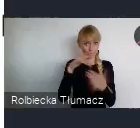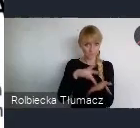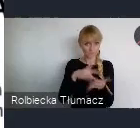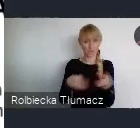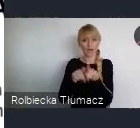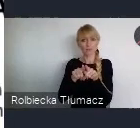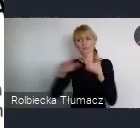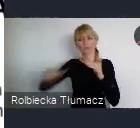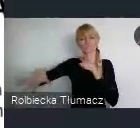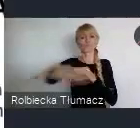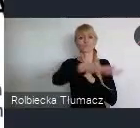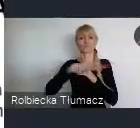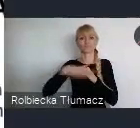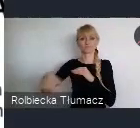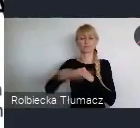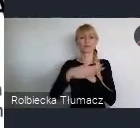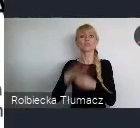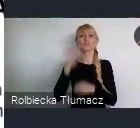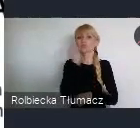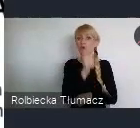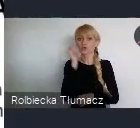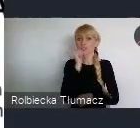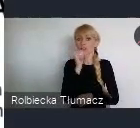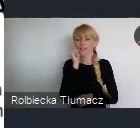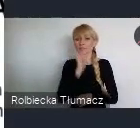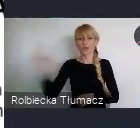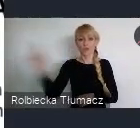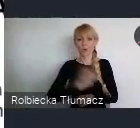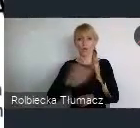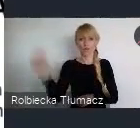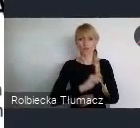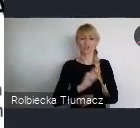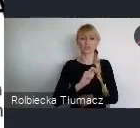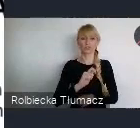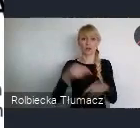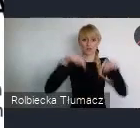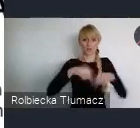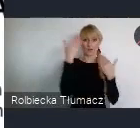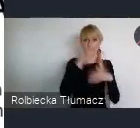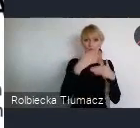Ponieważ do Katowic dziennie dojeżdza do pracy do 130 do 150 tyś osób.